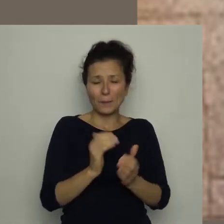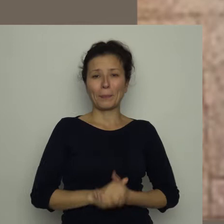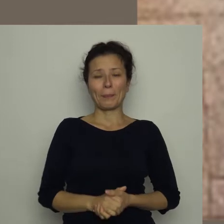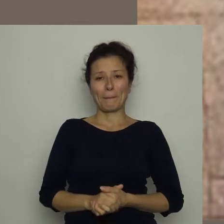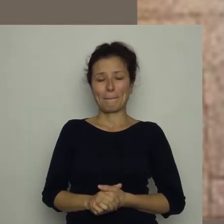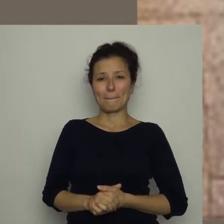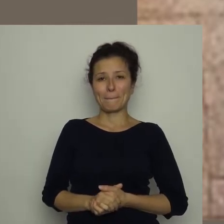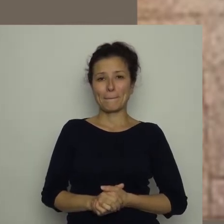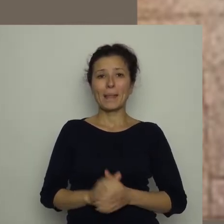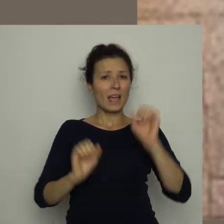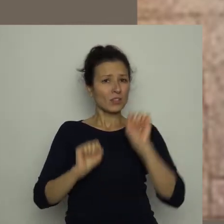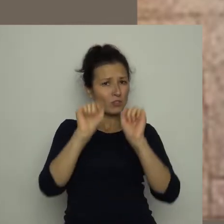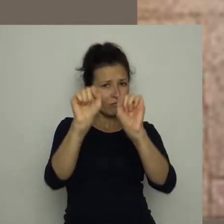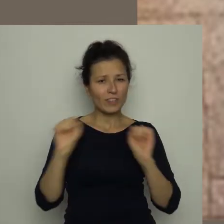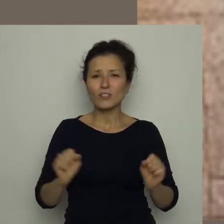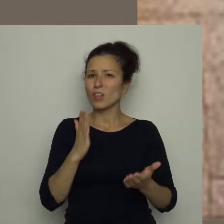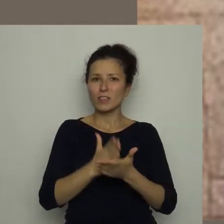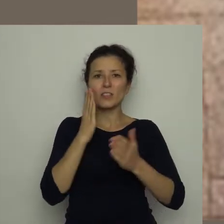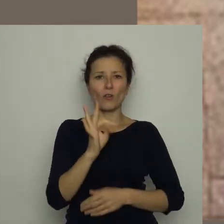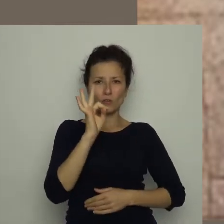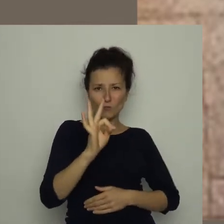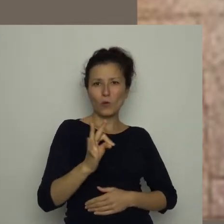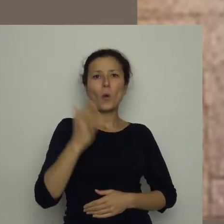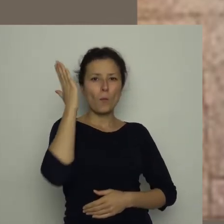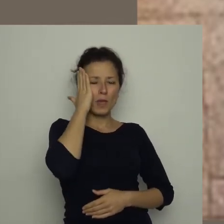Ćwiczcie nie tylko swoje umiejętności na boisku,